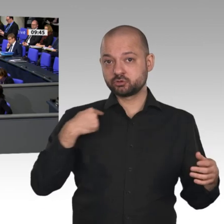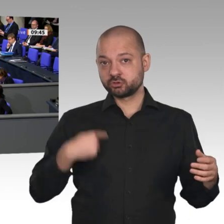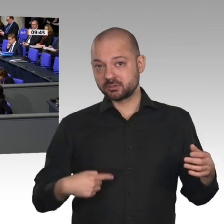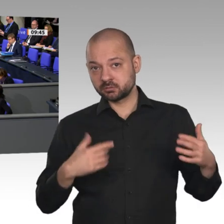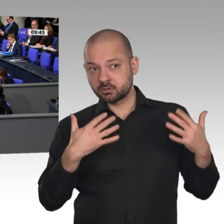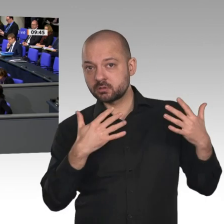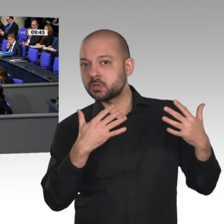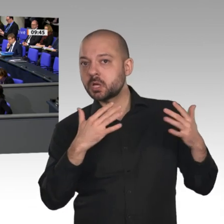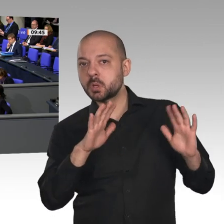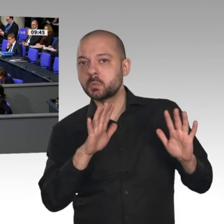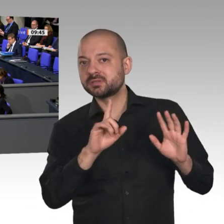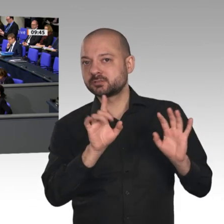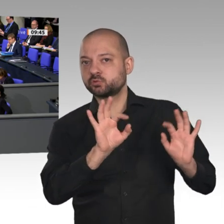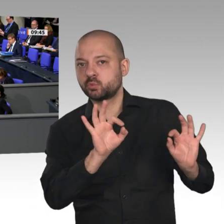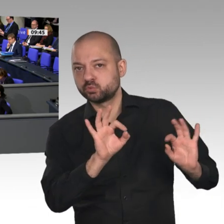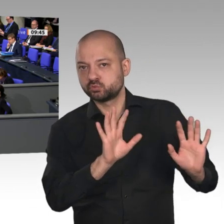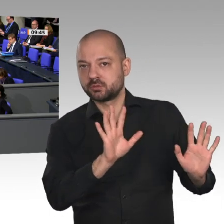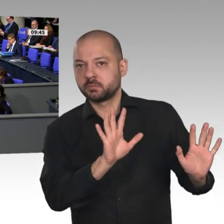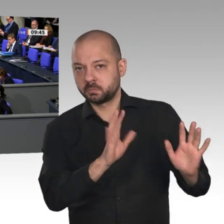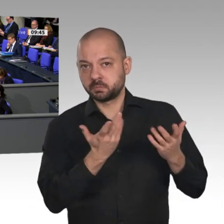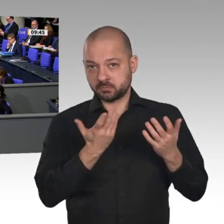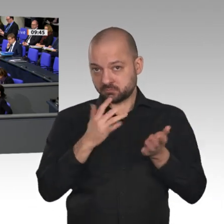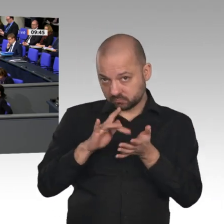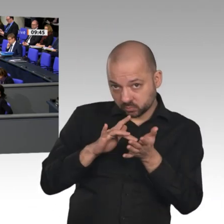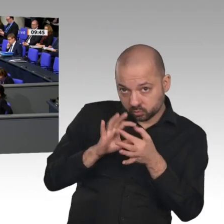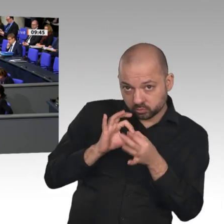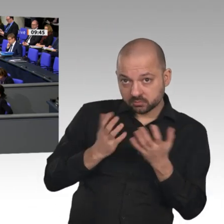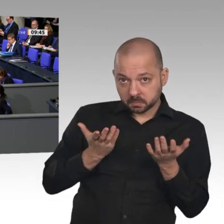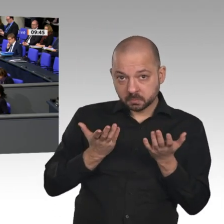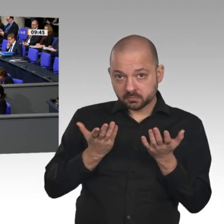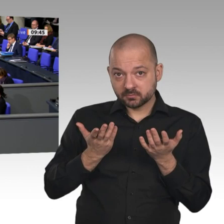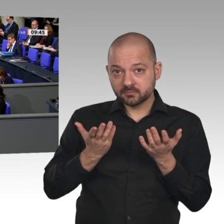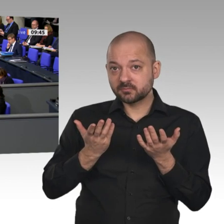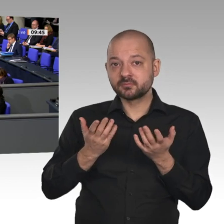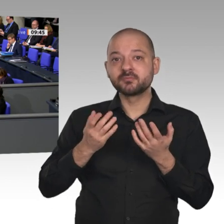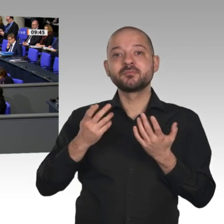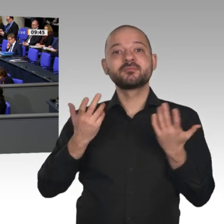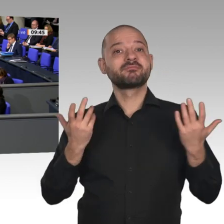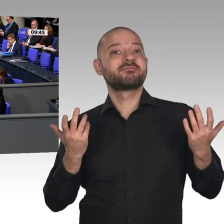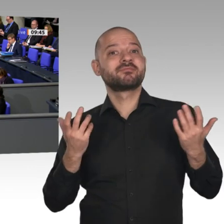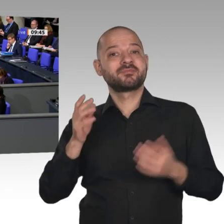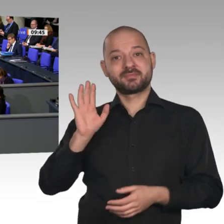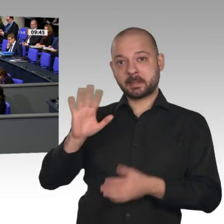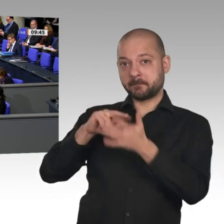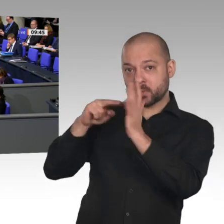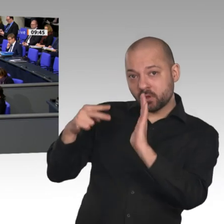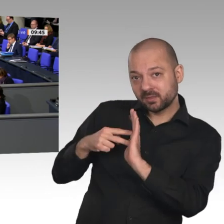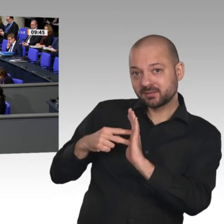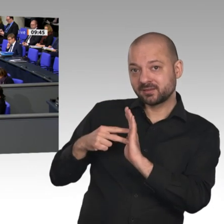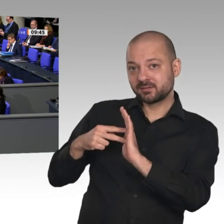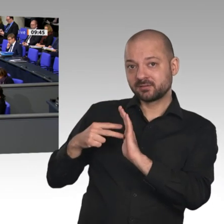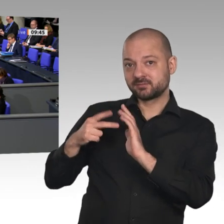anschaut, was die strukturellen Herausforderungen im Land sind, dann stellt man fest,